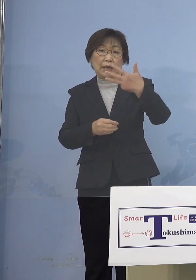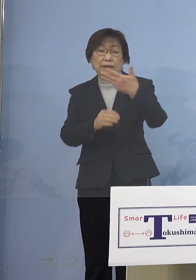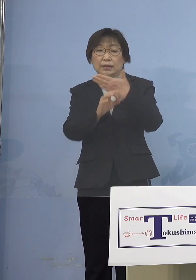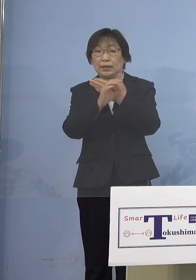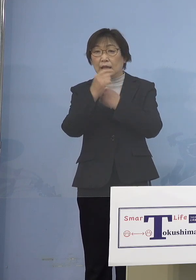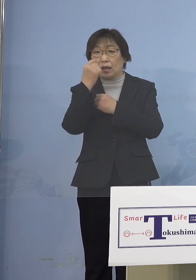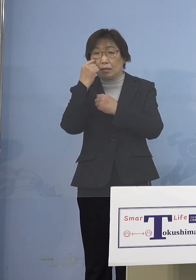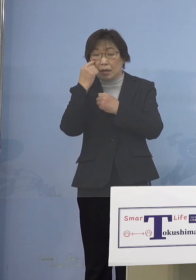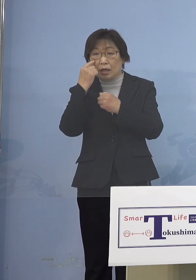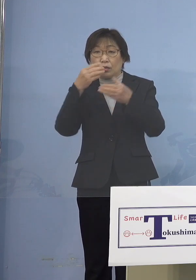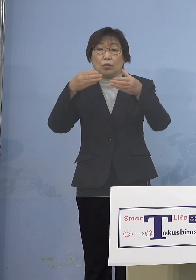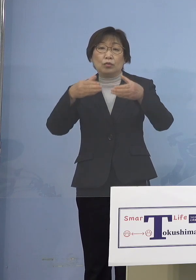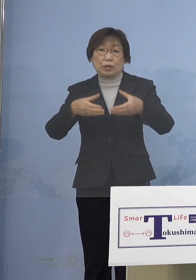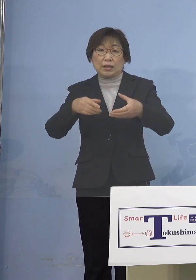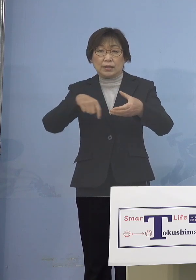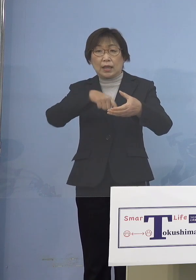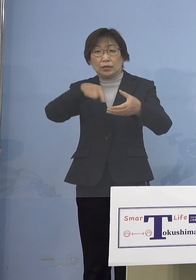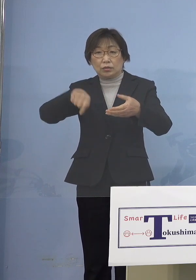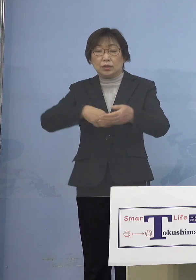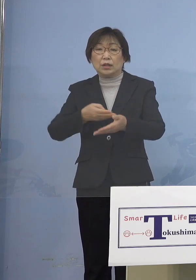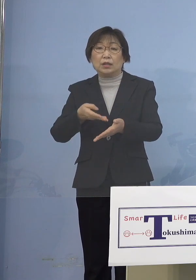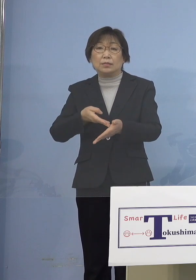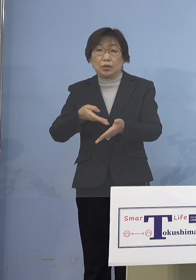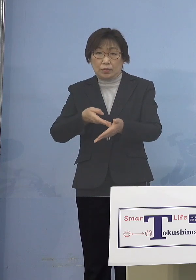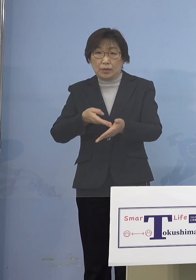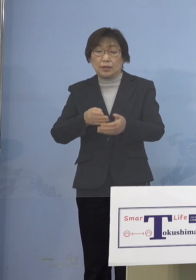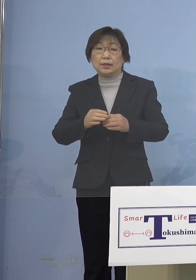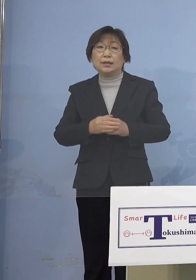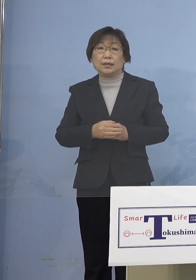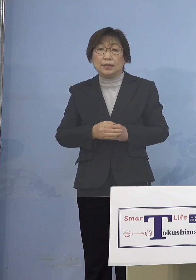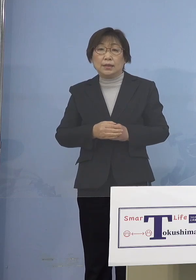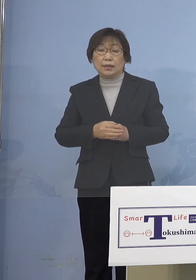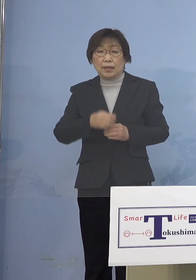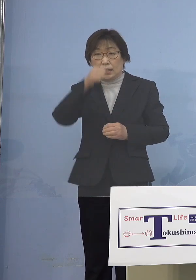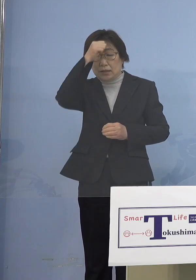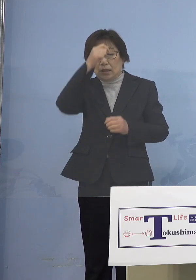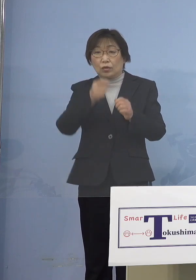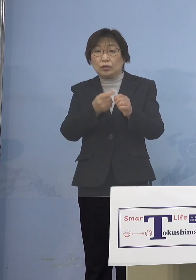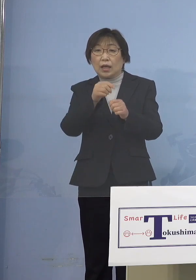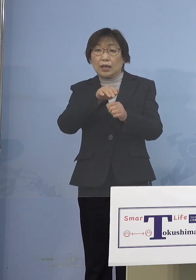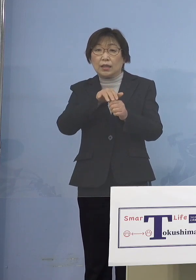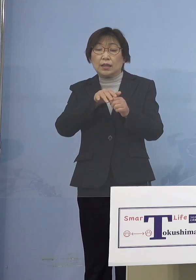ついてご説明を申し上げます 積極的疫学調査の結果